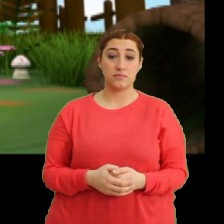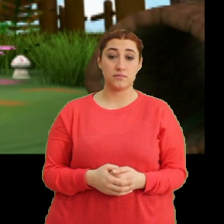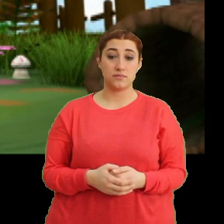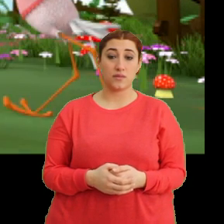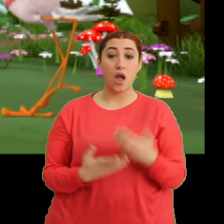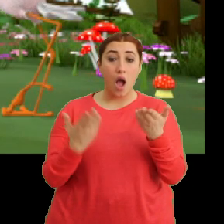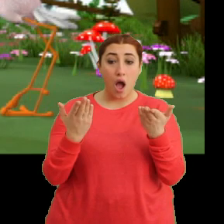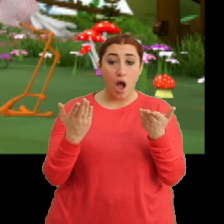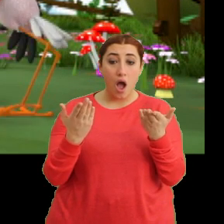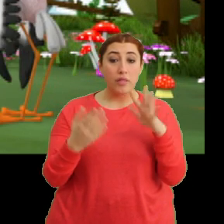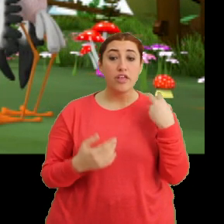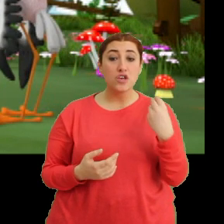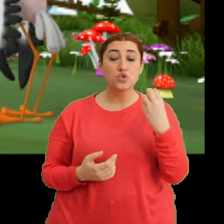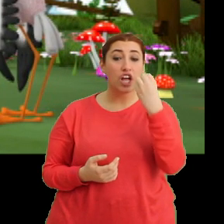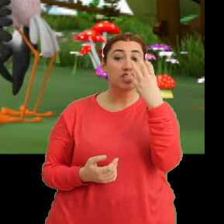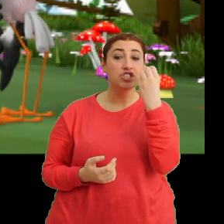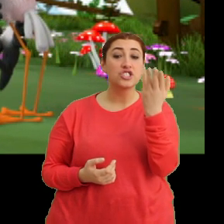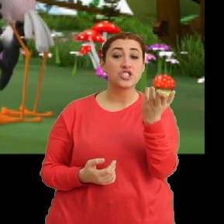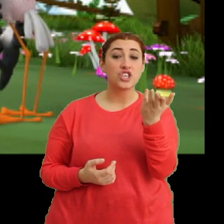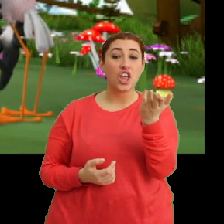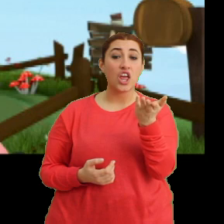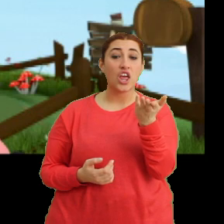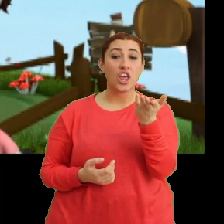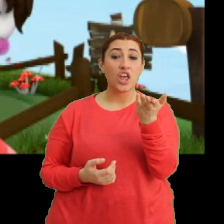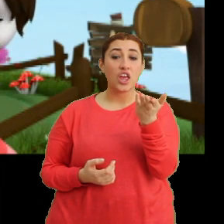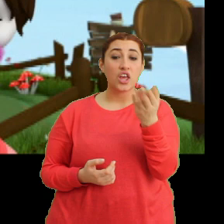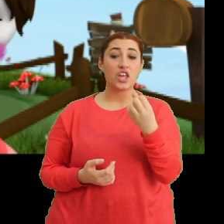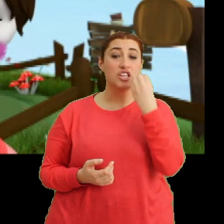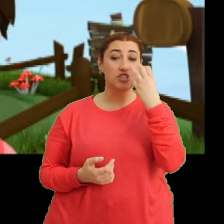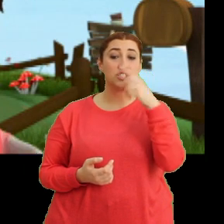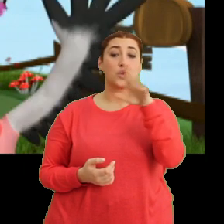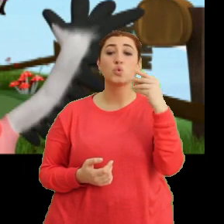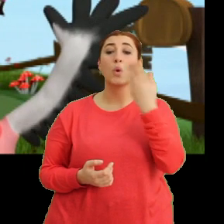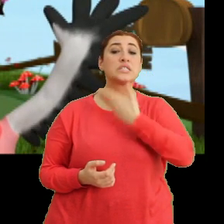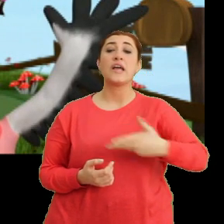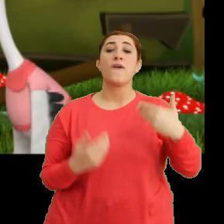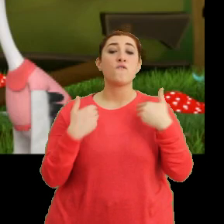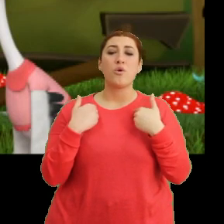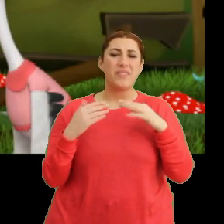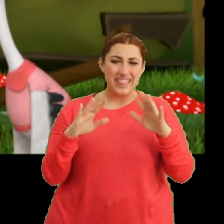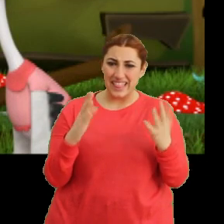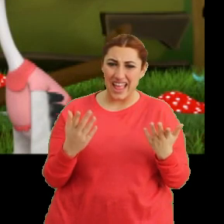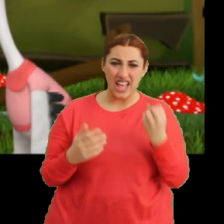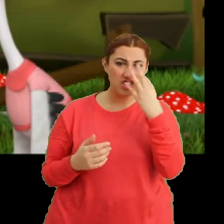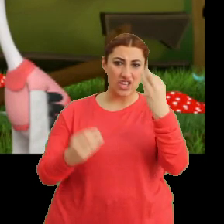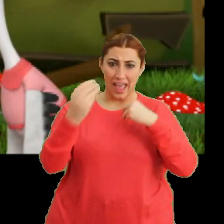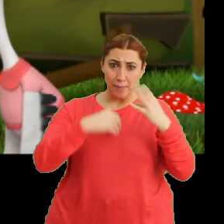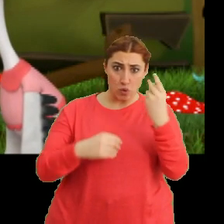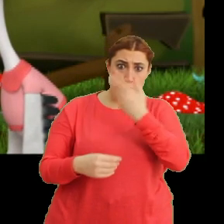Aa ne güzel bir çiçek. Çiçekleri çok seviyorum. Ne? Çiçek yemeyi çok mu seversin?